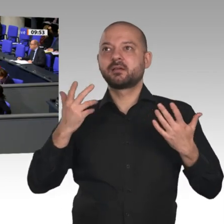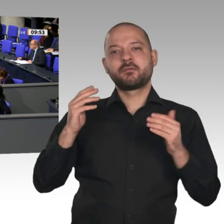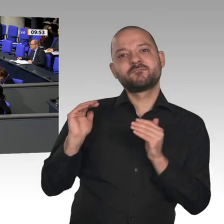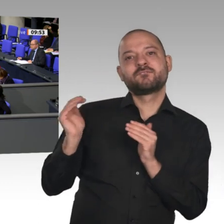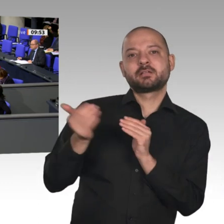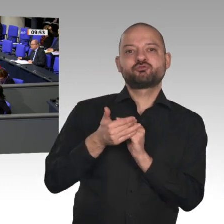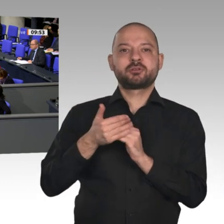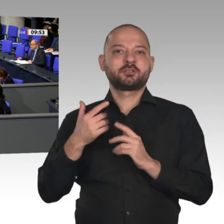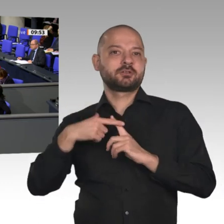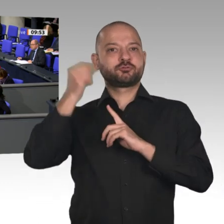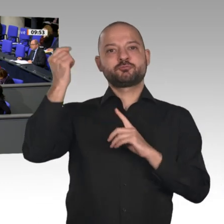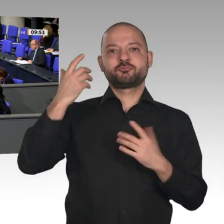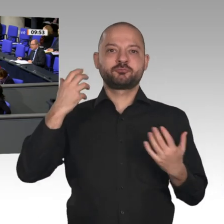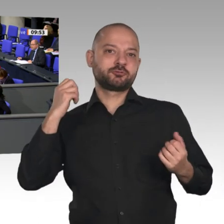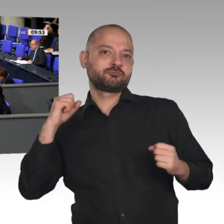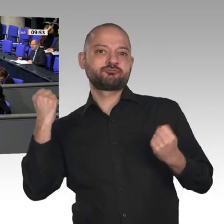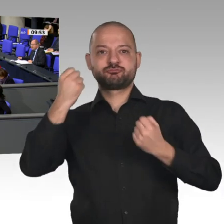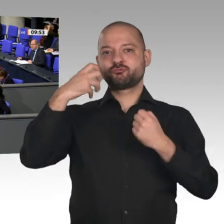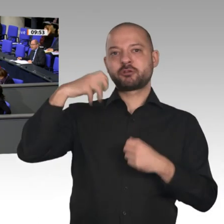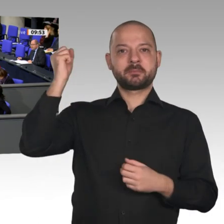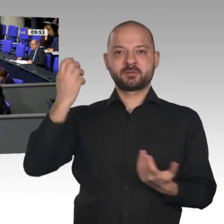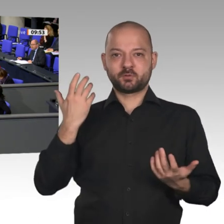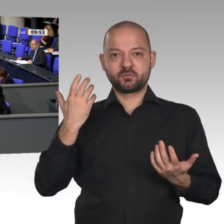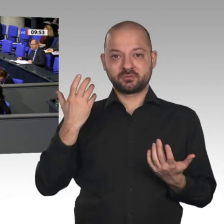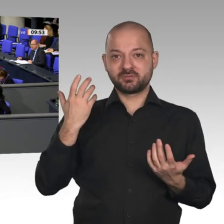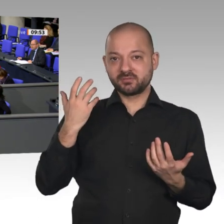an Bürokratie und Belastungen. Wir haben eine der höchsten Steuer- und Abgabenlasten